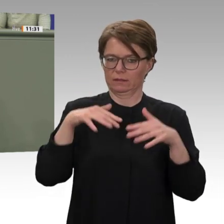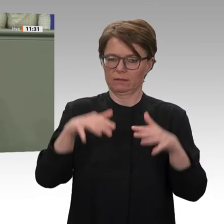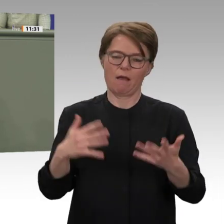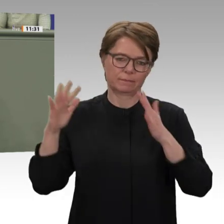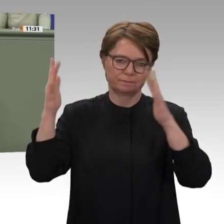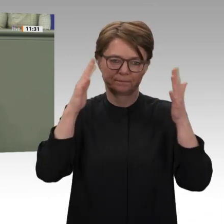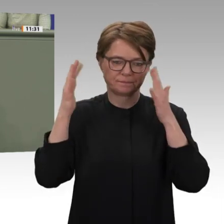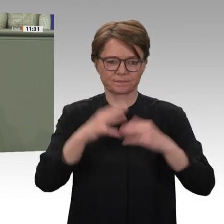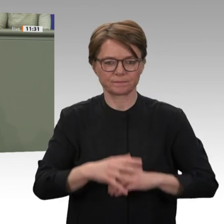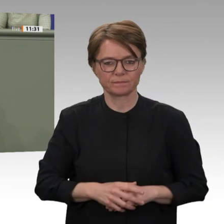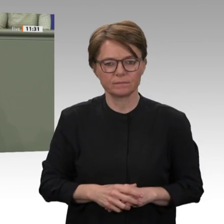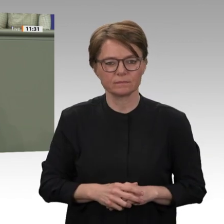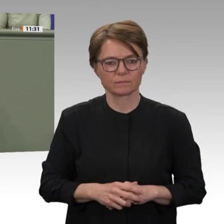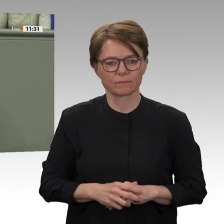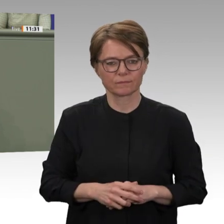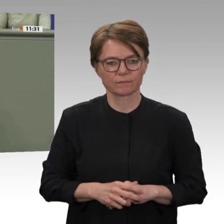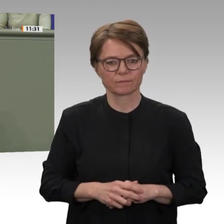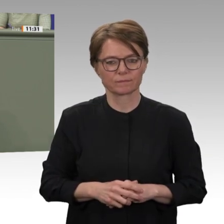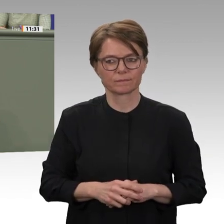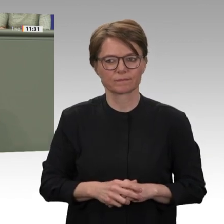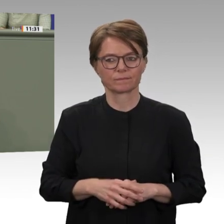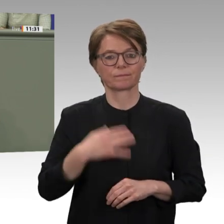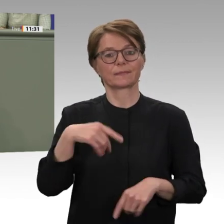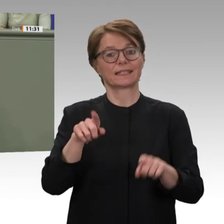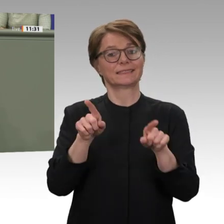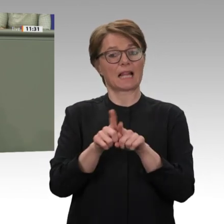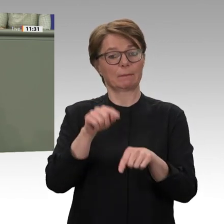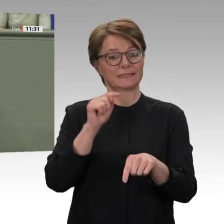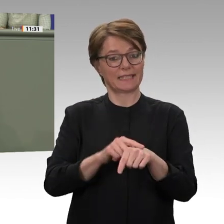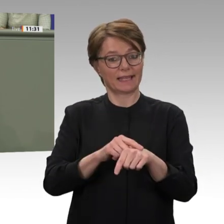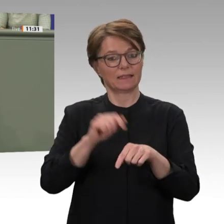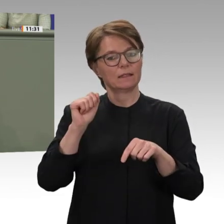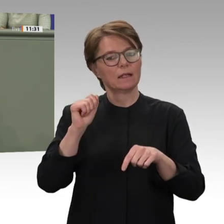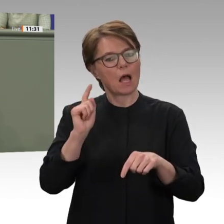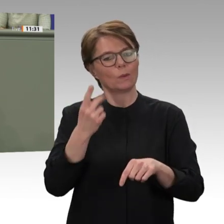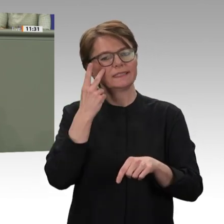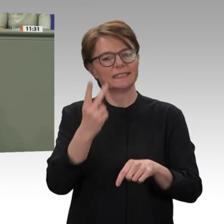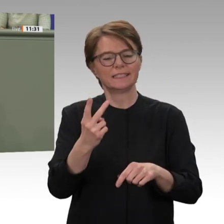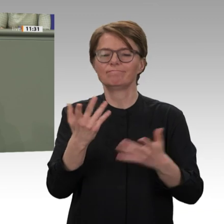einer zivilen Nachfolgemission. Denn die Zukunft des Sudans steht und fällt letztlich